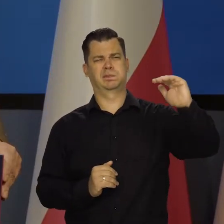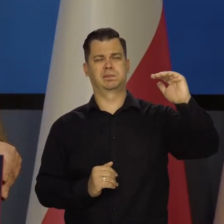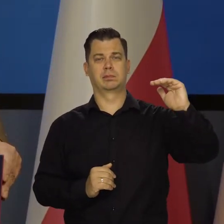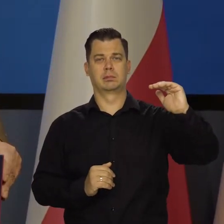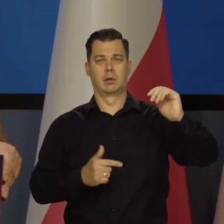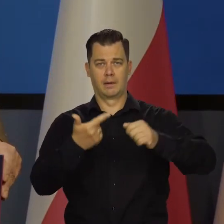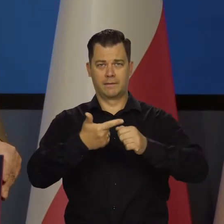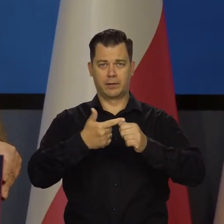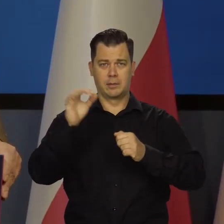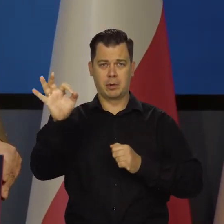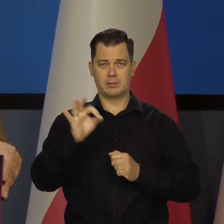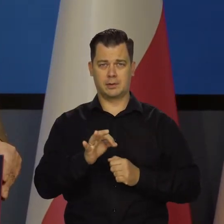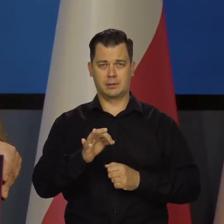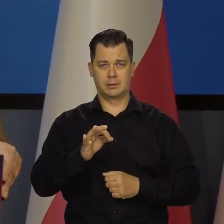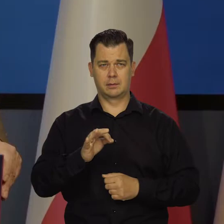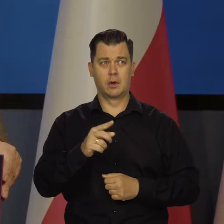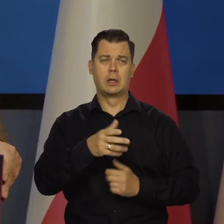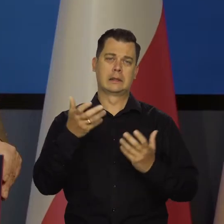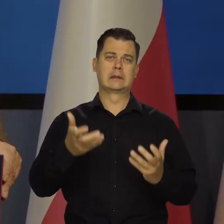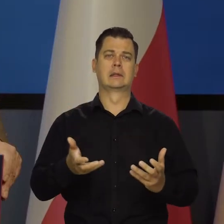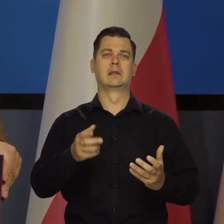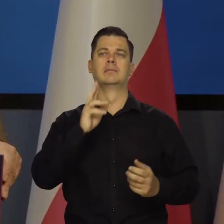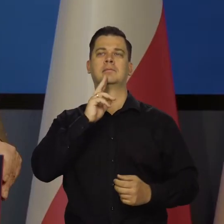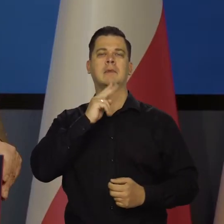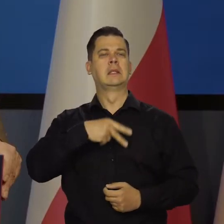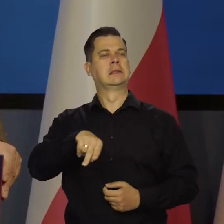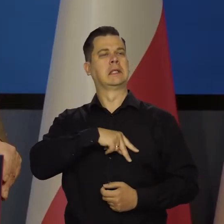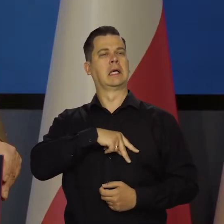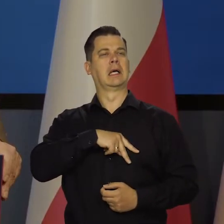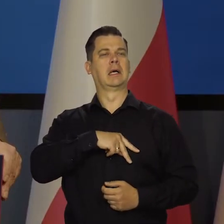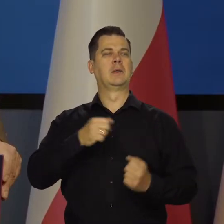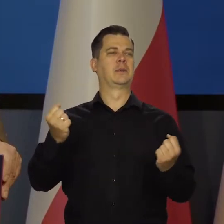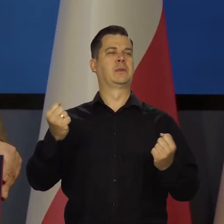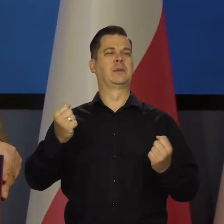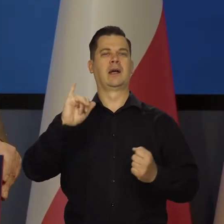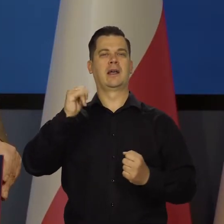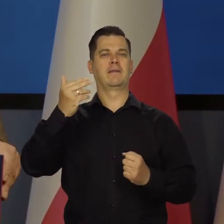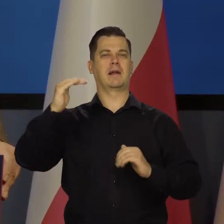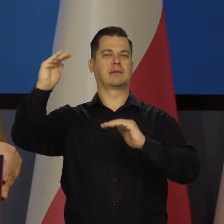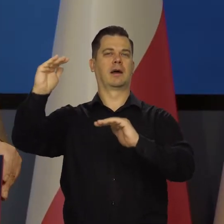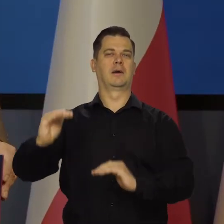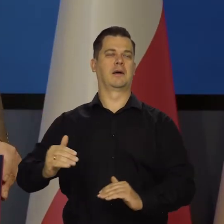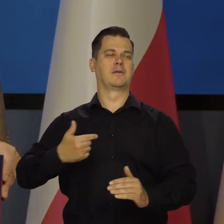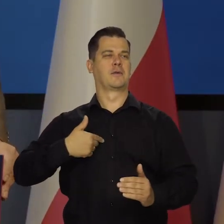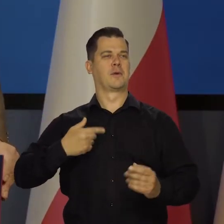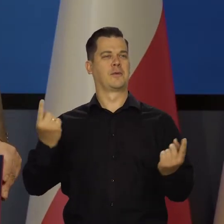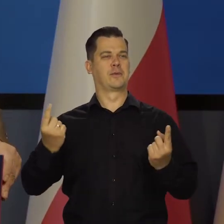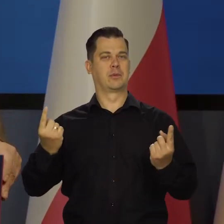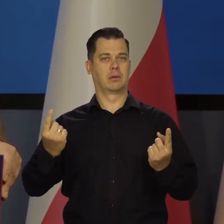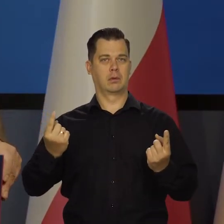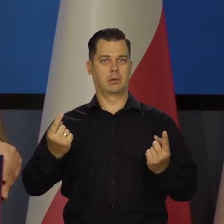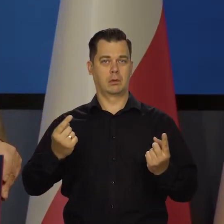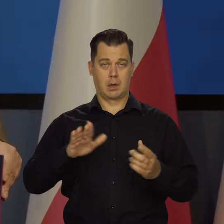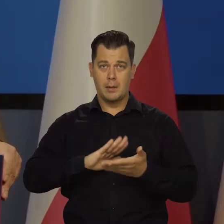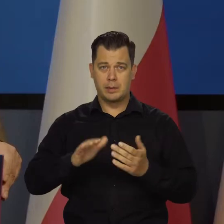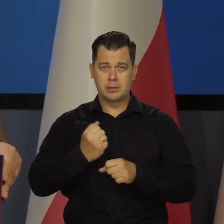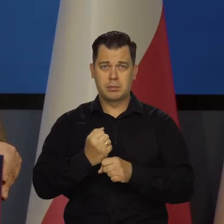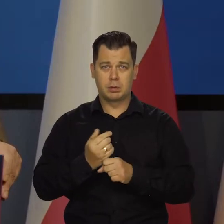żeby chodzić w orderach za rok, żeby stłamsić inflację, ale byśmy mieli rzesze bezrobotnych,